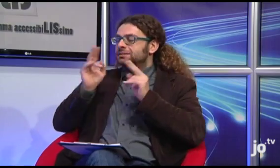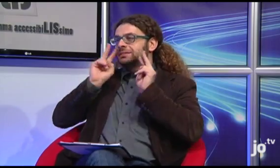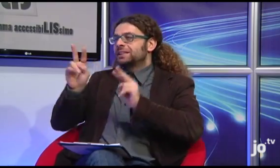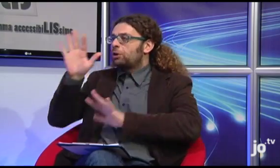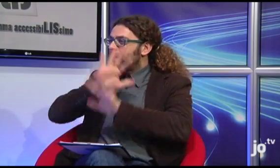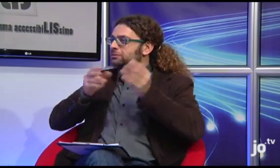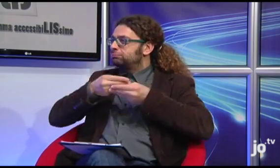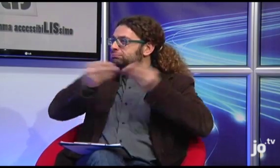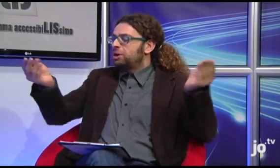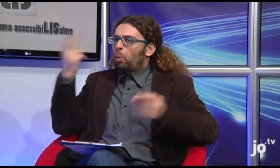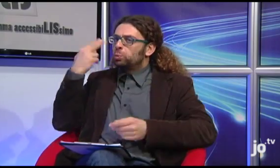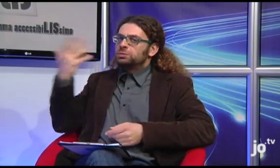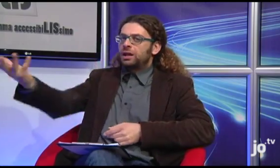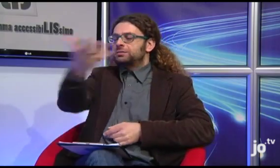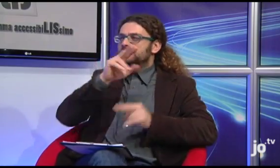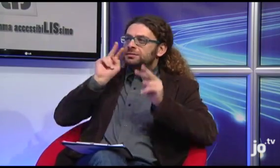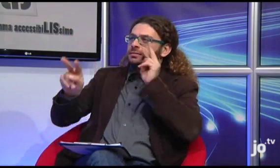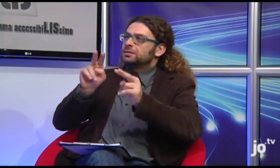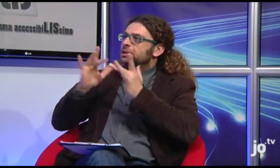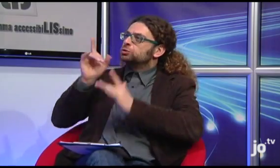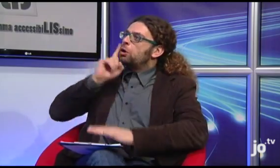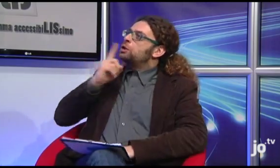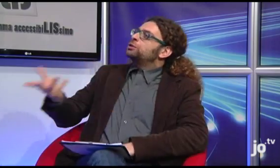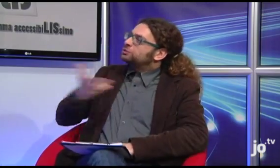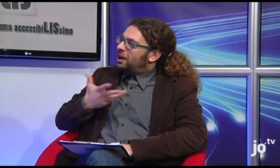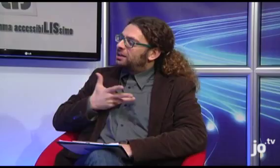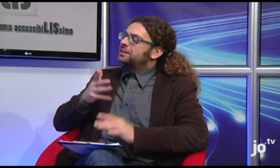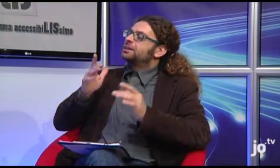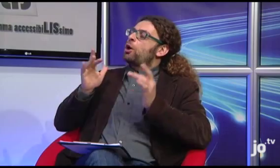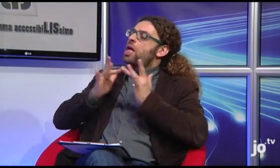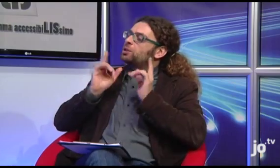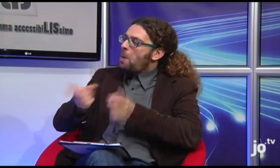Ci sono dei recapiti a cui il pubblico, gli udenti che volessero avere delle informazioni relative al vostro gruppo possono fare riferimento?